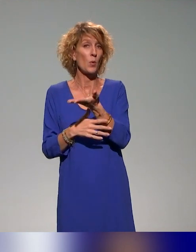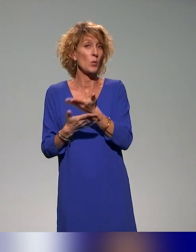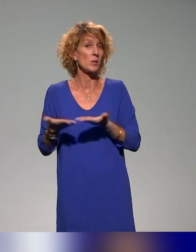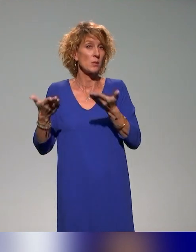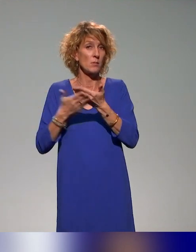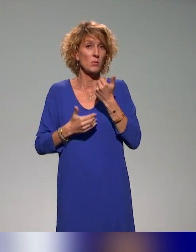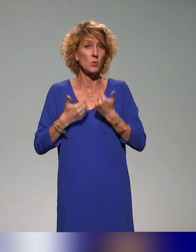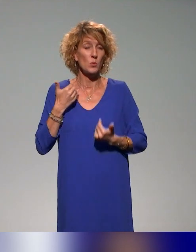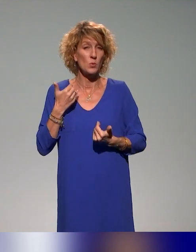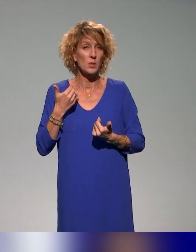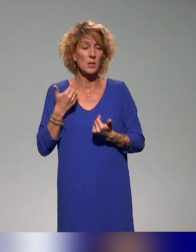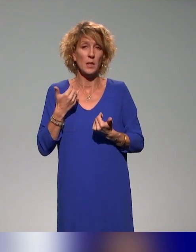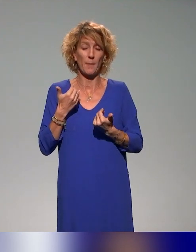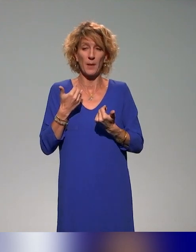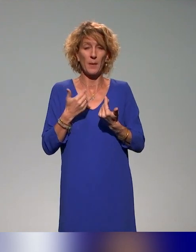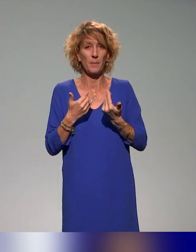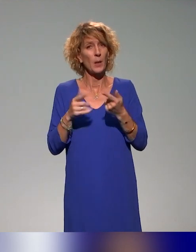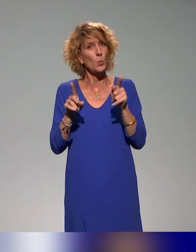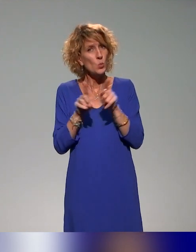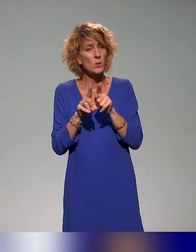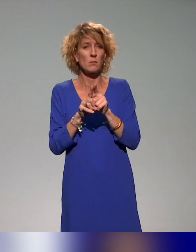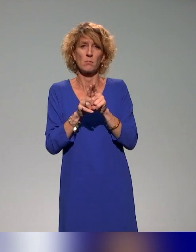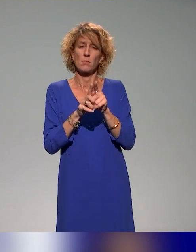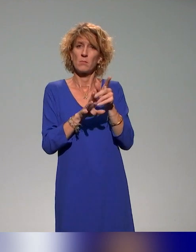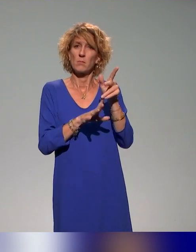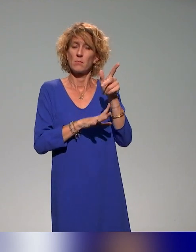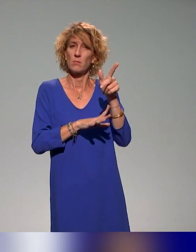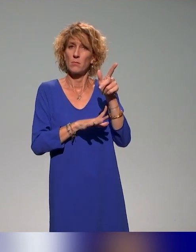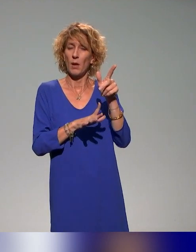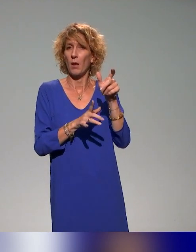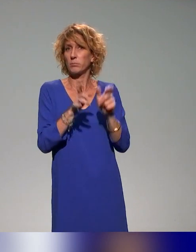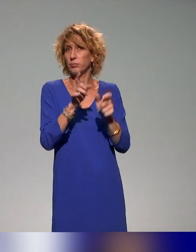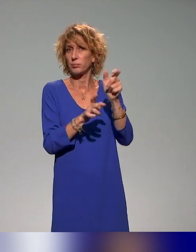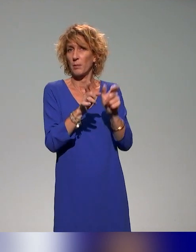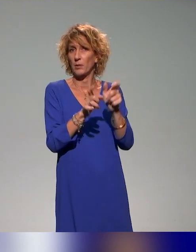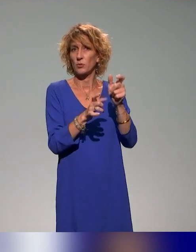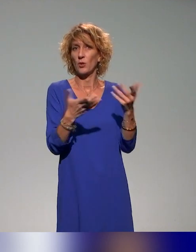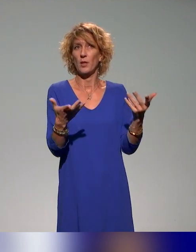de handicap, mais pas uniquement, puisqu'on aborde d'autres catégories,